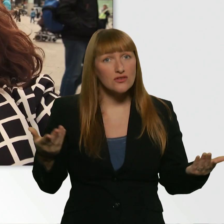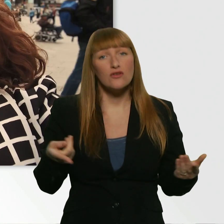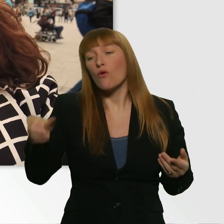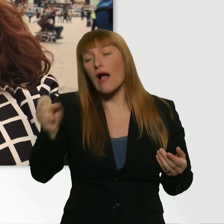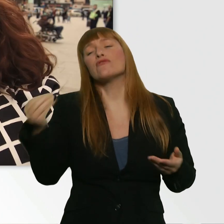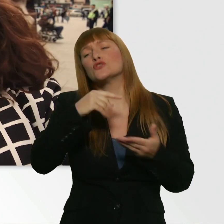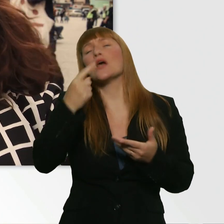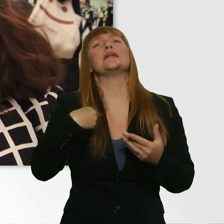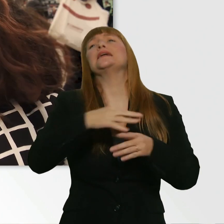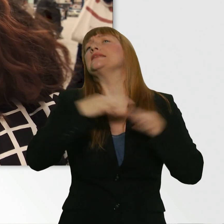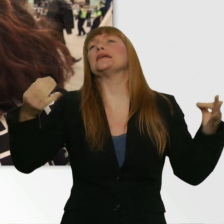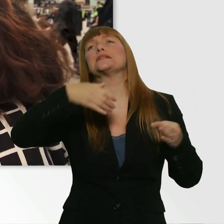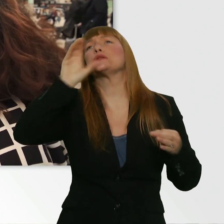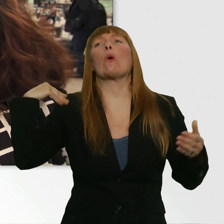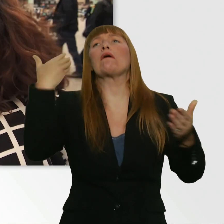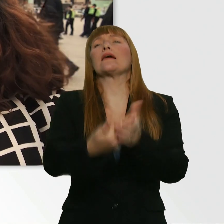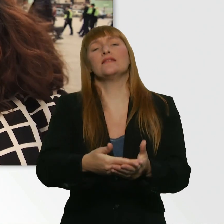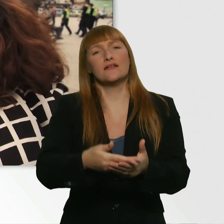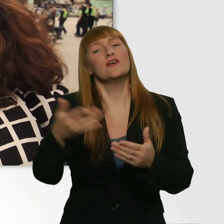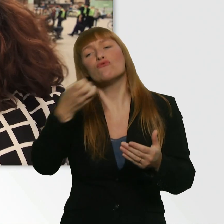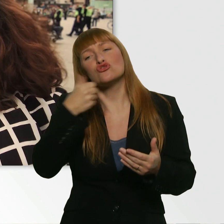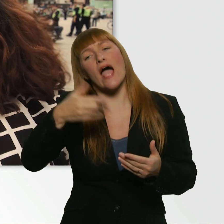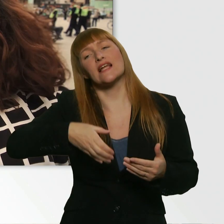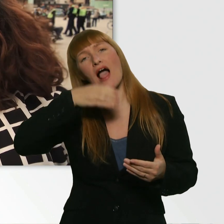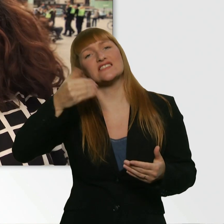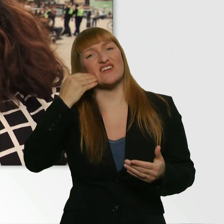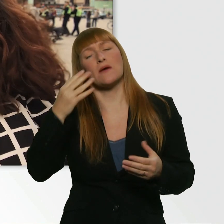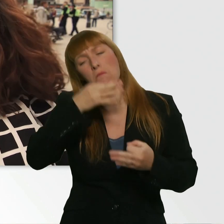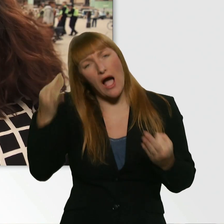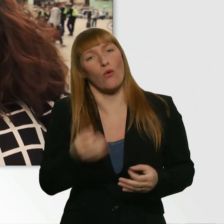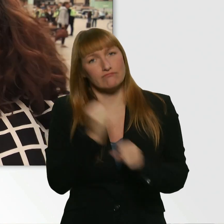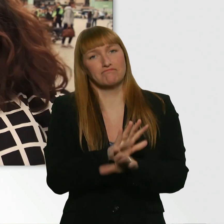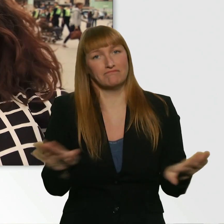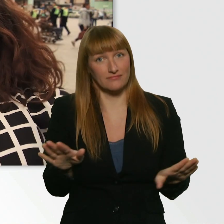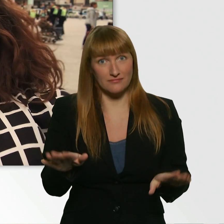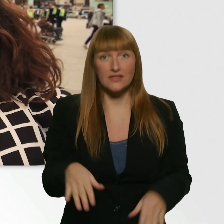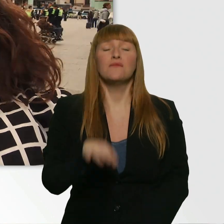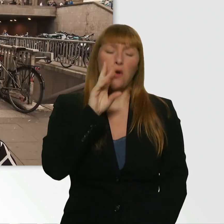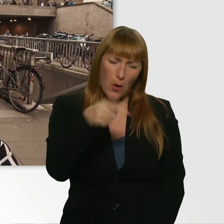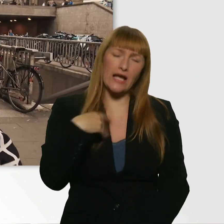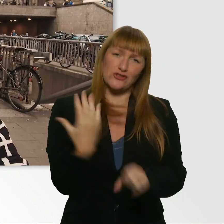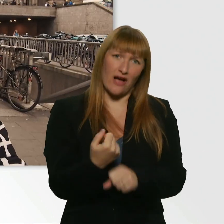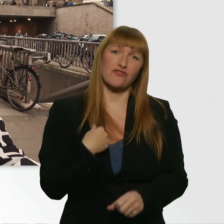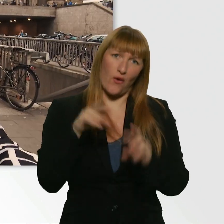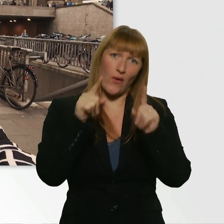Aber du möchtest ein Glas Wasser haben. Und es ist dir wirklich dringend. Kriegst du das hin? - Ich krieg das hin. Okay, es geht los.